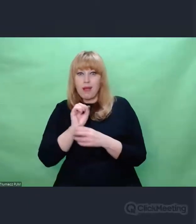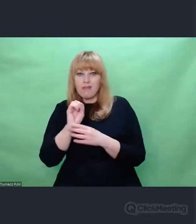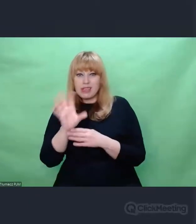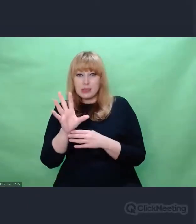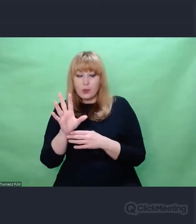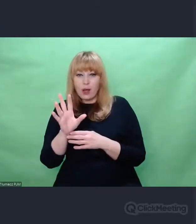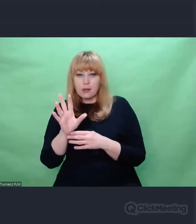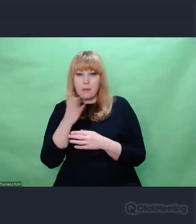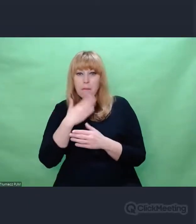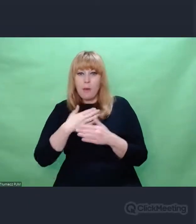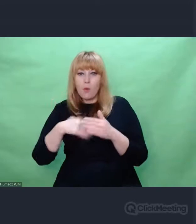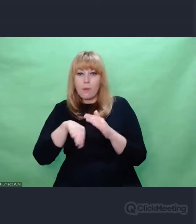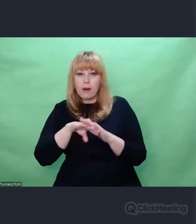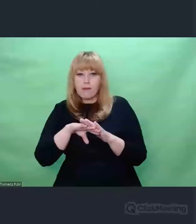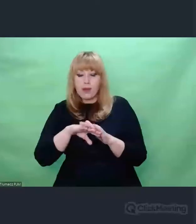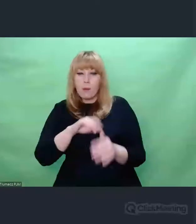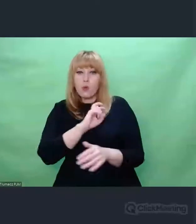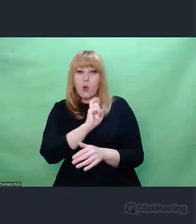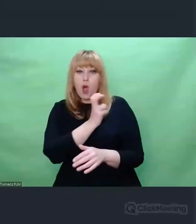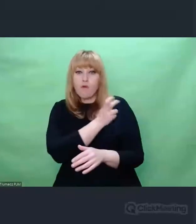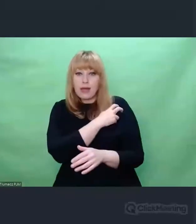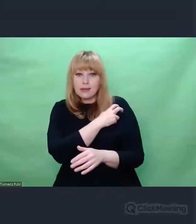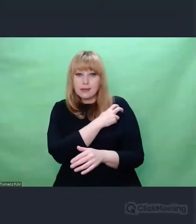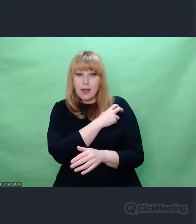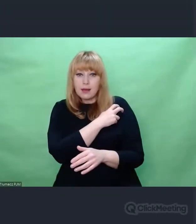byli oficerowie. W tym esesmani.